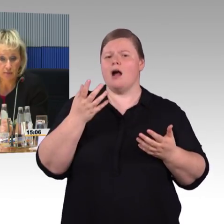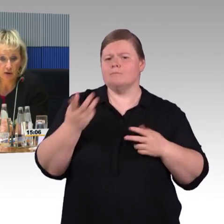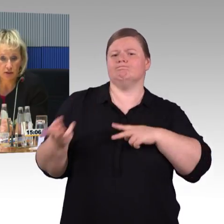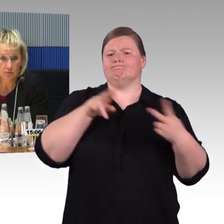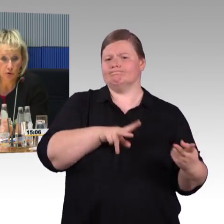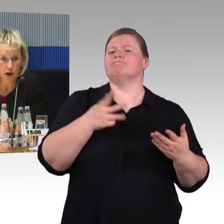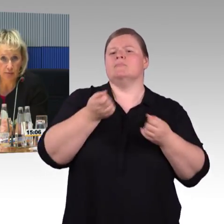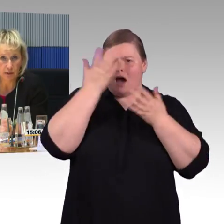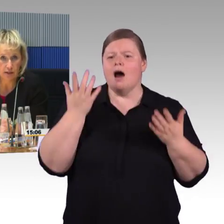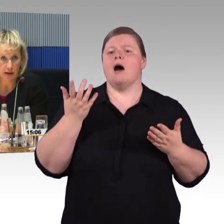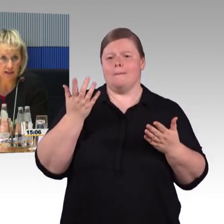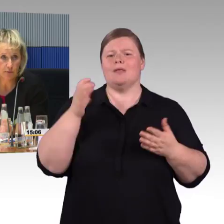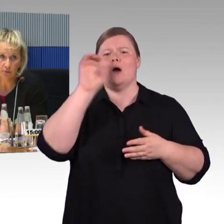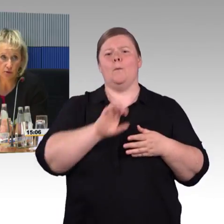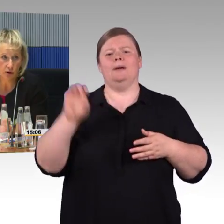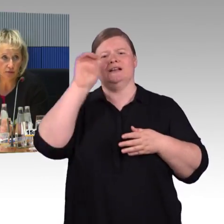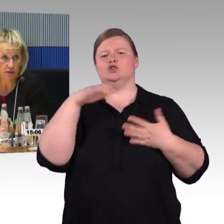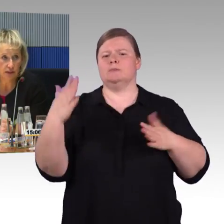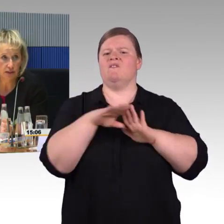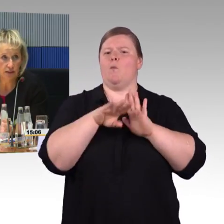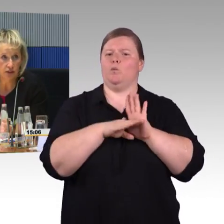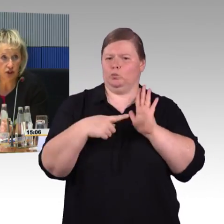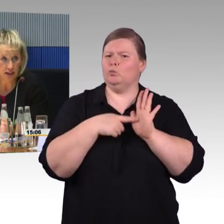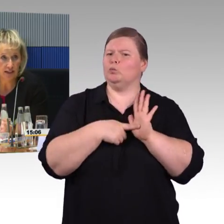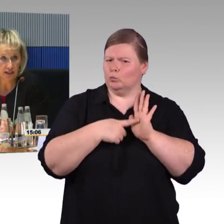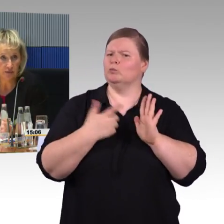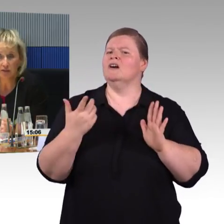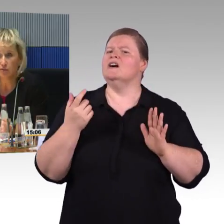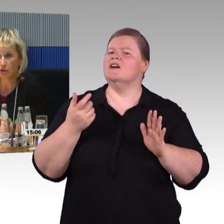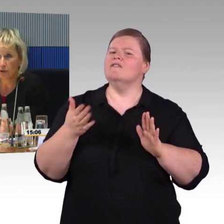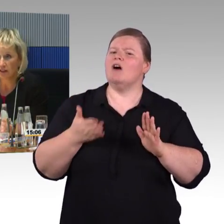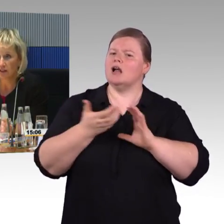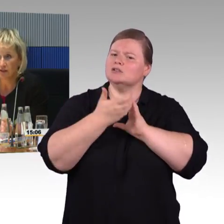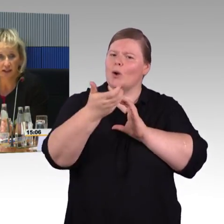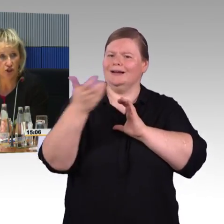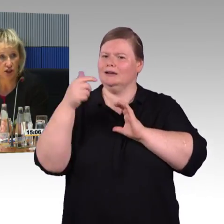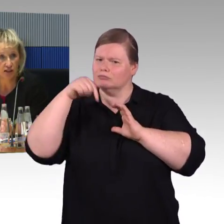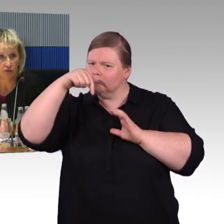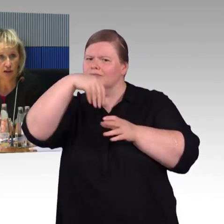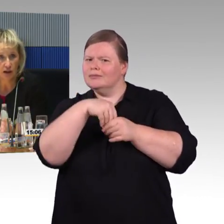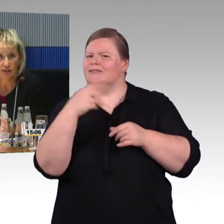Wir haben in den Programmen mit den Betroffenen Standards für die barrierefreie Gestaltung entwickelt,